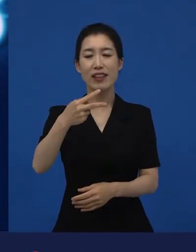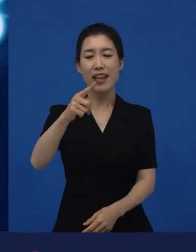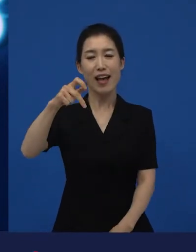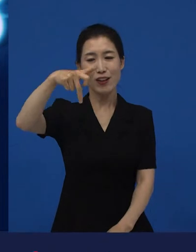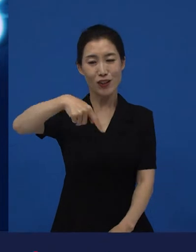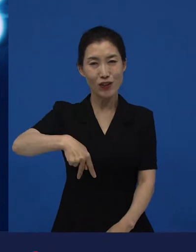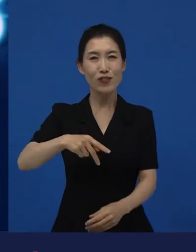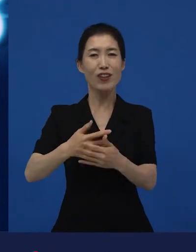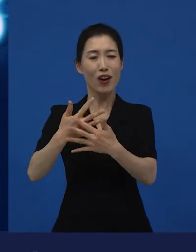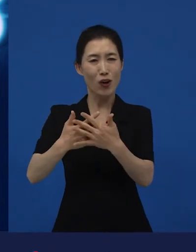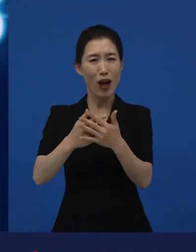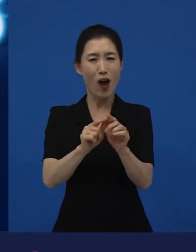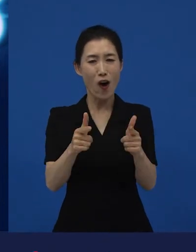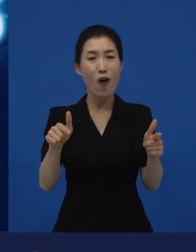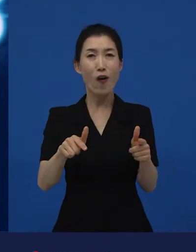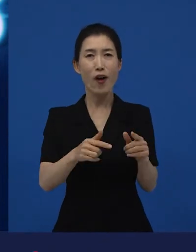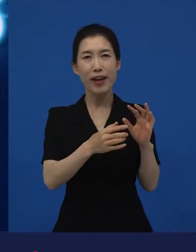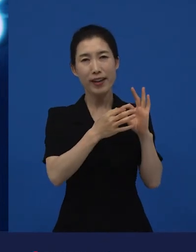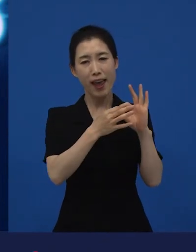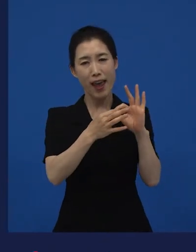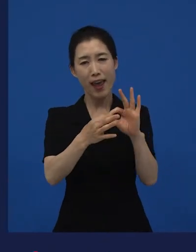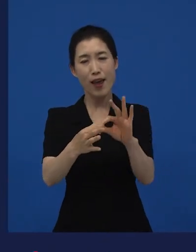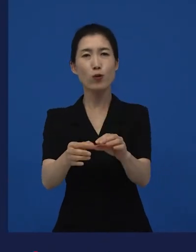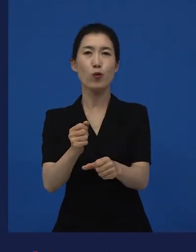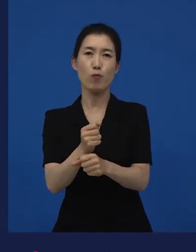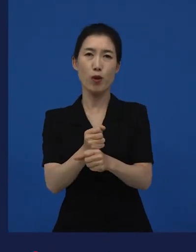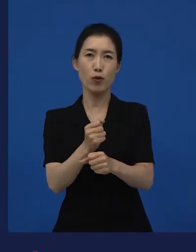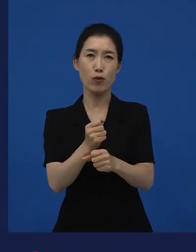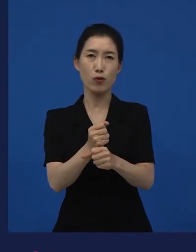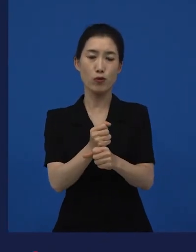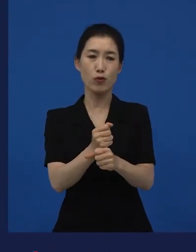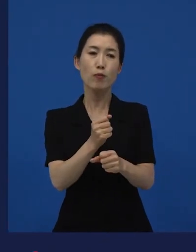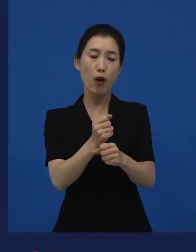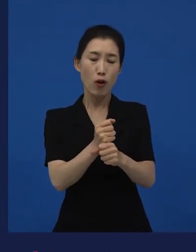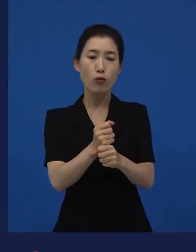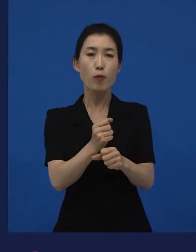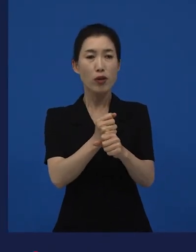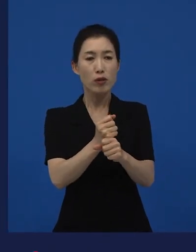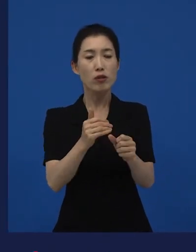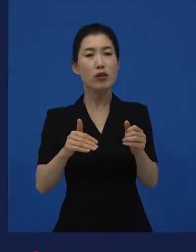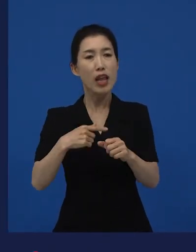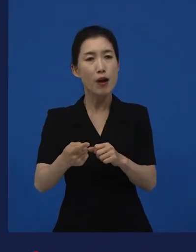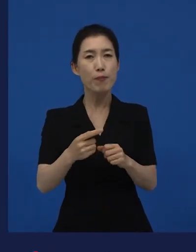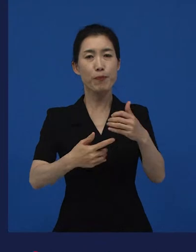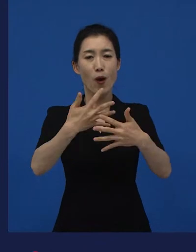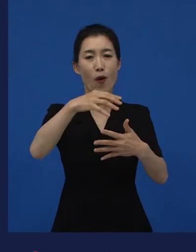이런 작품들을 꾸준히 만들고 또 그 꾸준히 만든 걸 소개하고